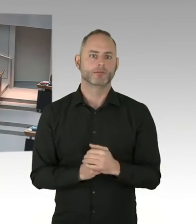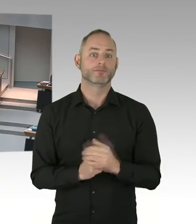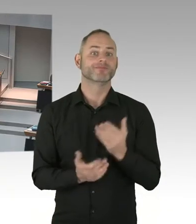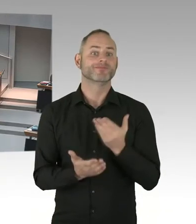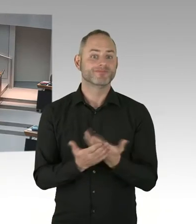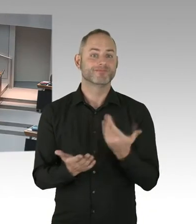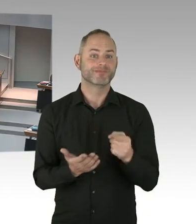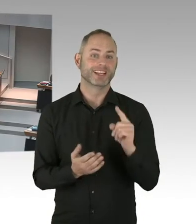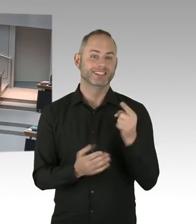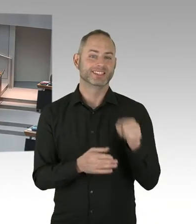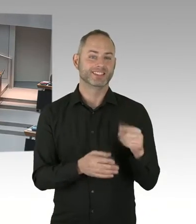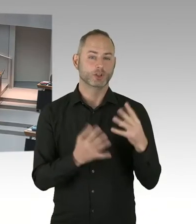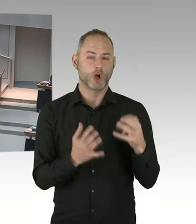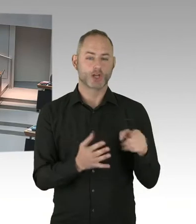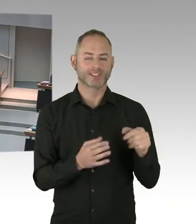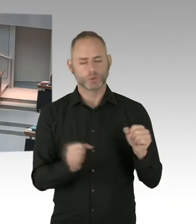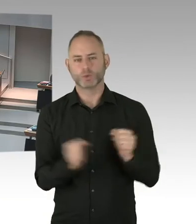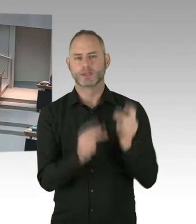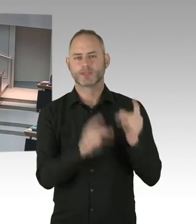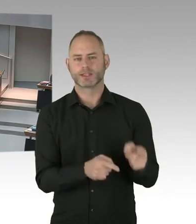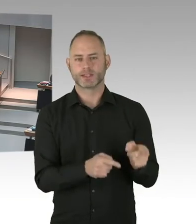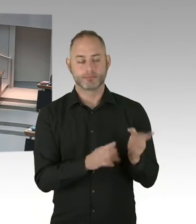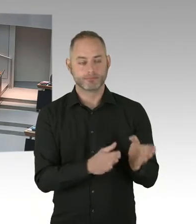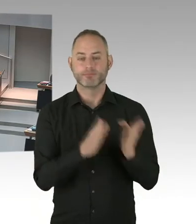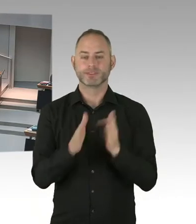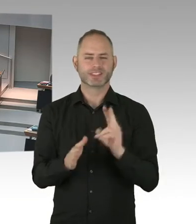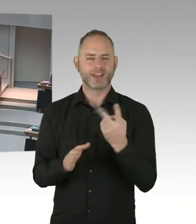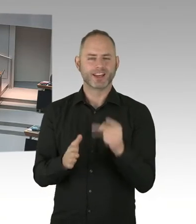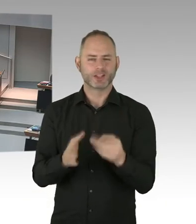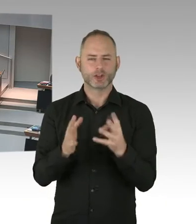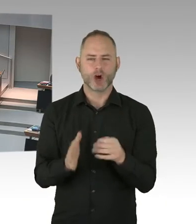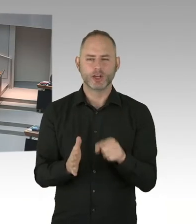dass sozusagen die Nachweisgrenze des Virus auch unterschritten wird.